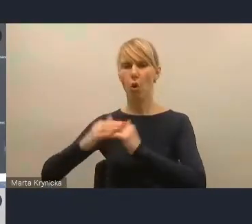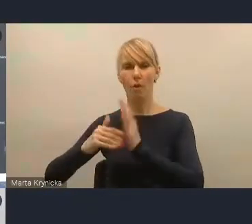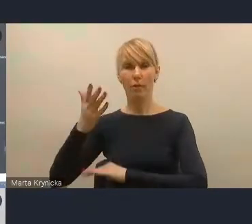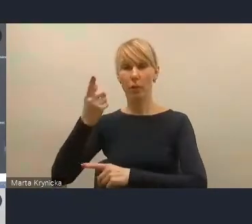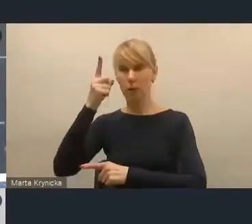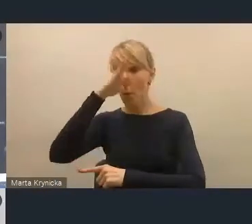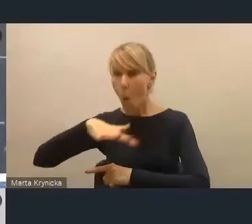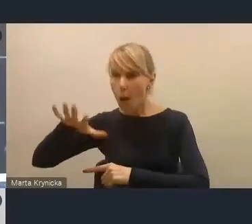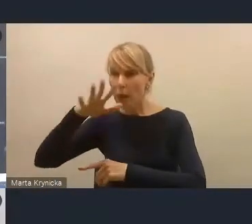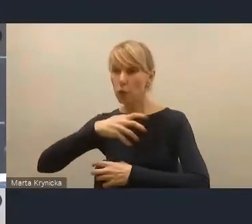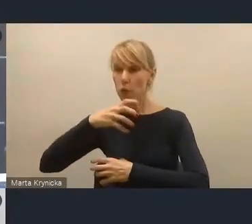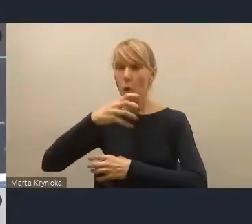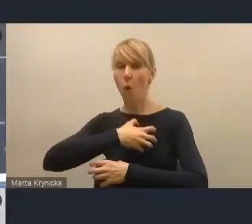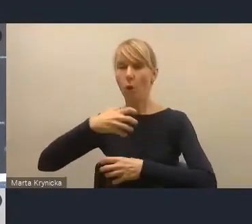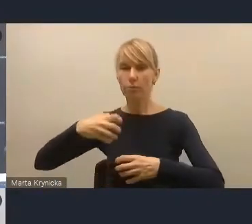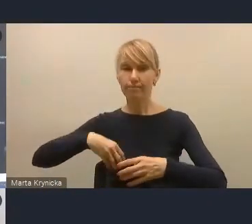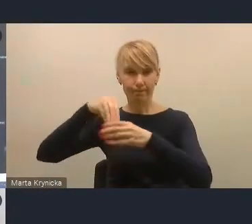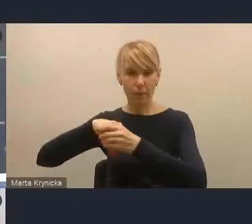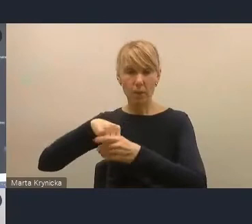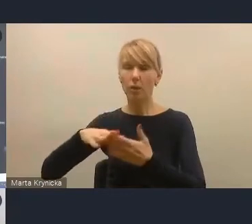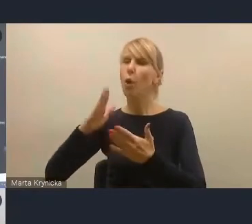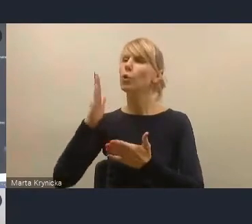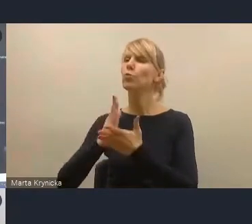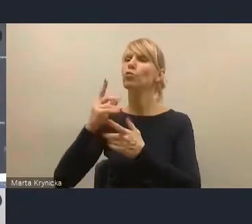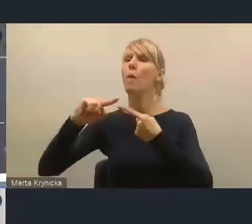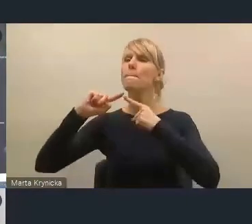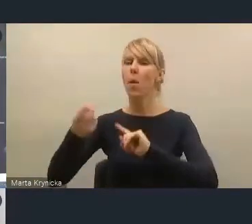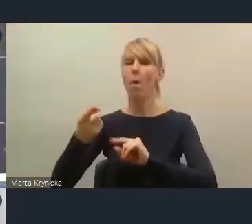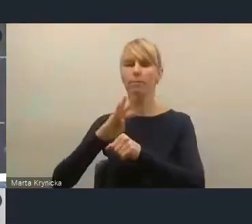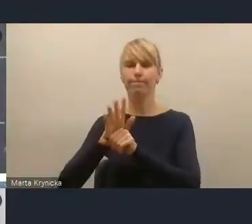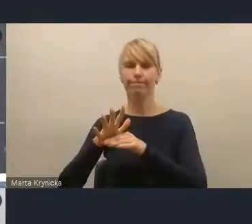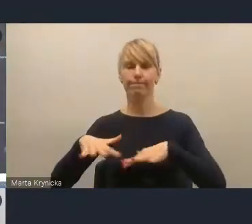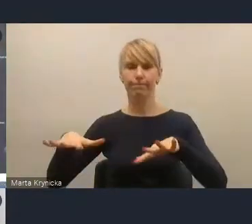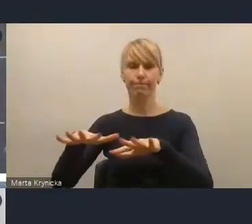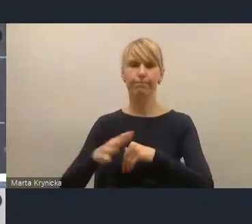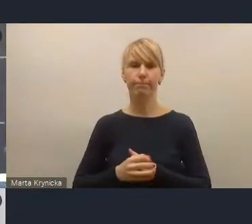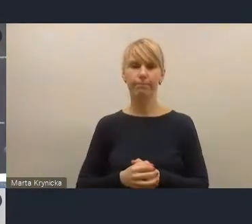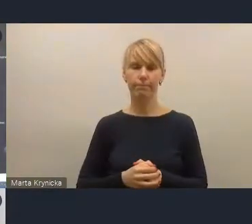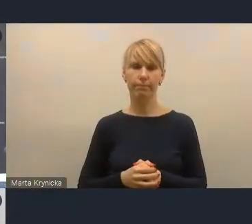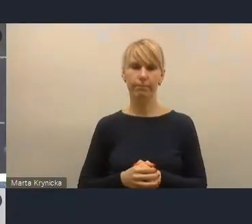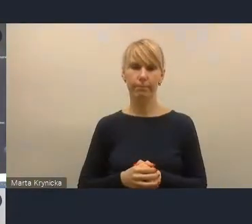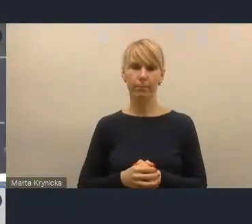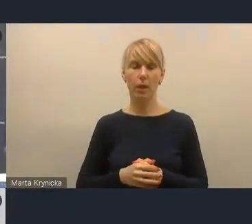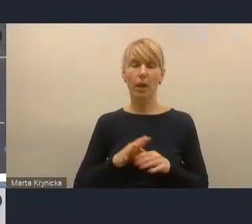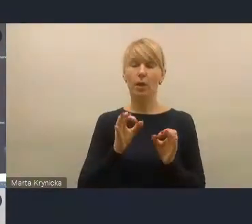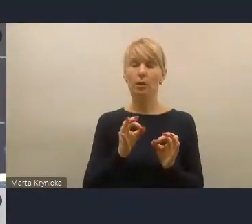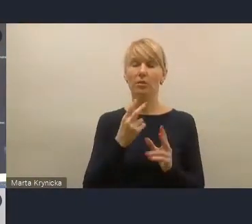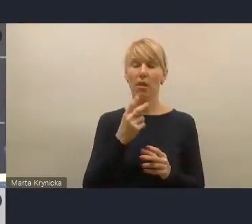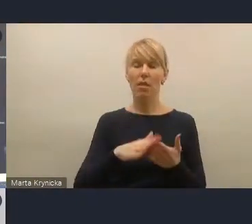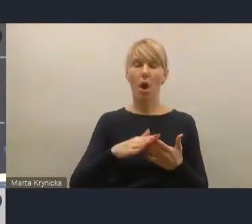Moim zadaniem wyzwanie lokalnej transformacji energetycznej jest dzisiaj dla polskich miast, polskich gmin,